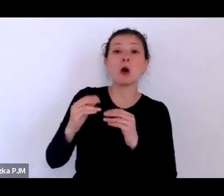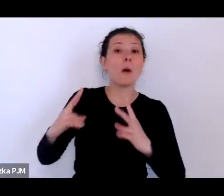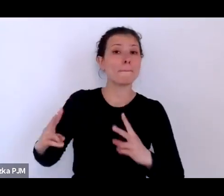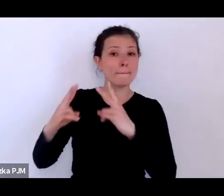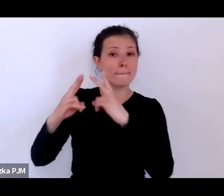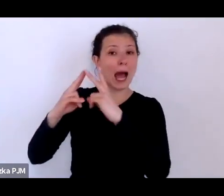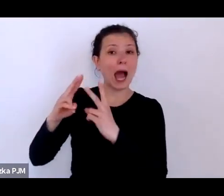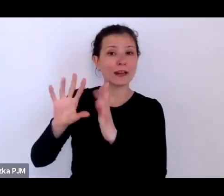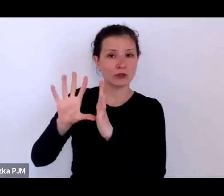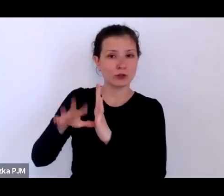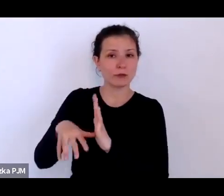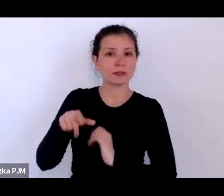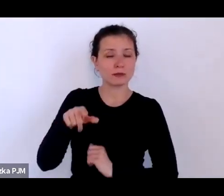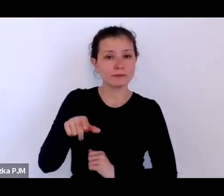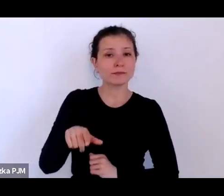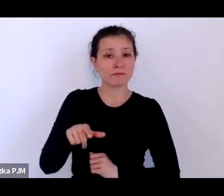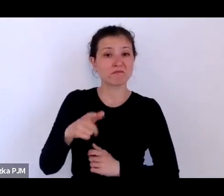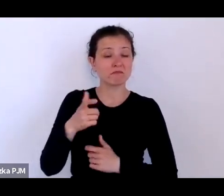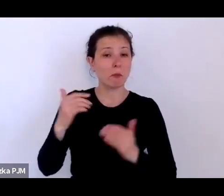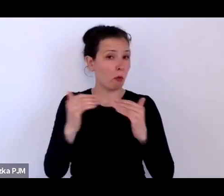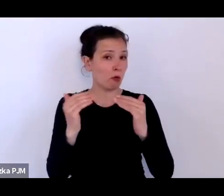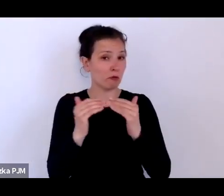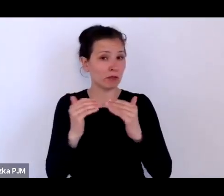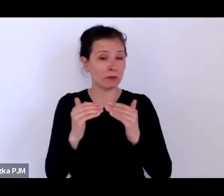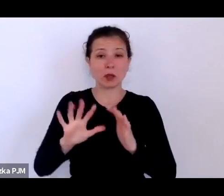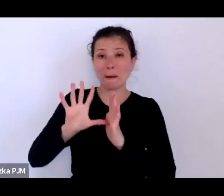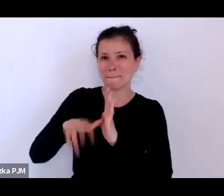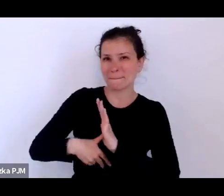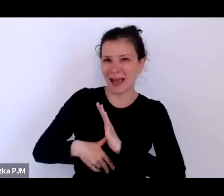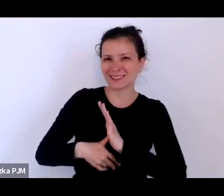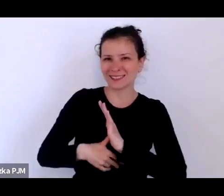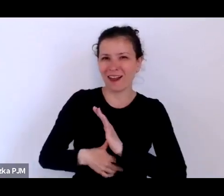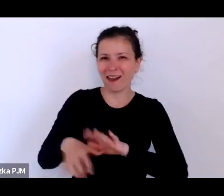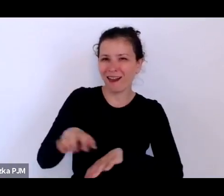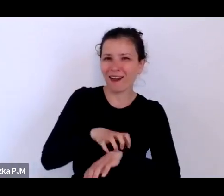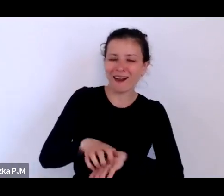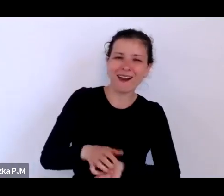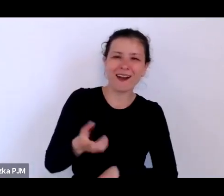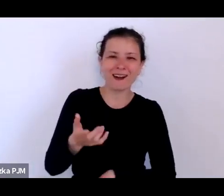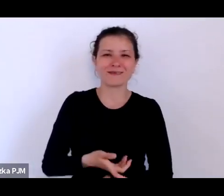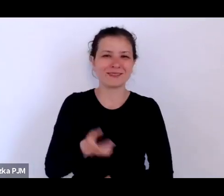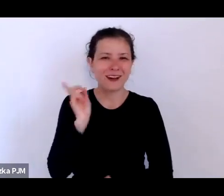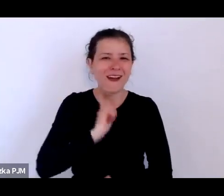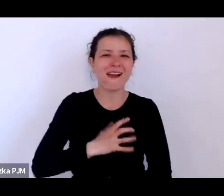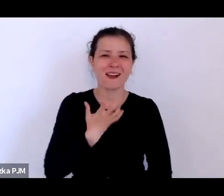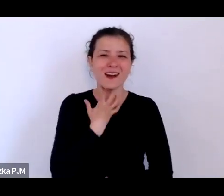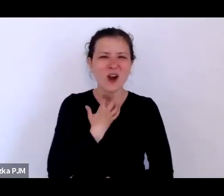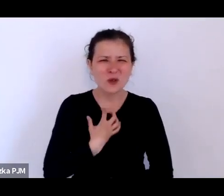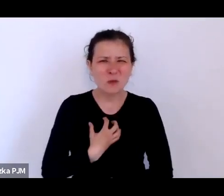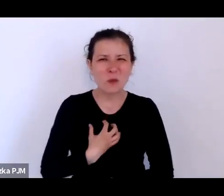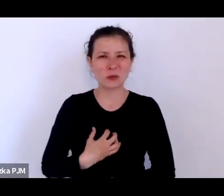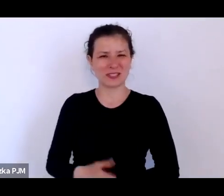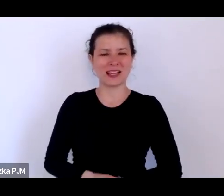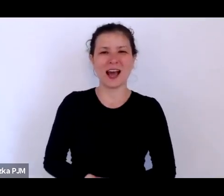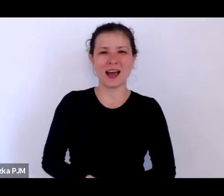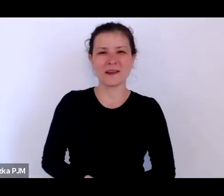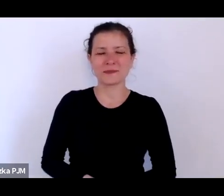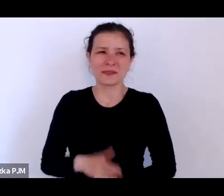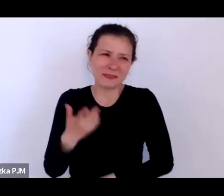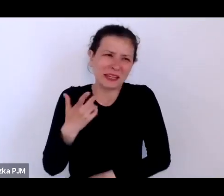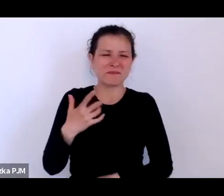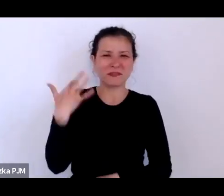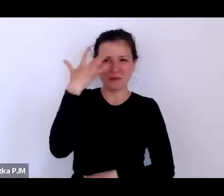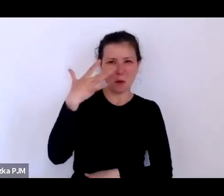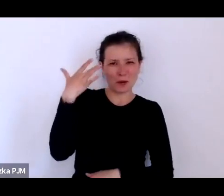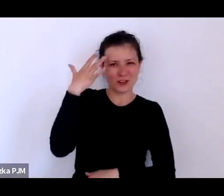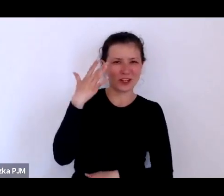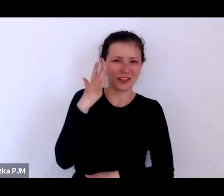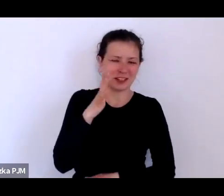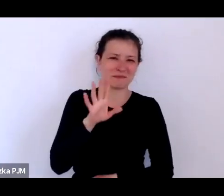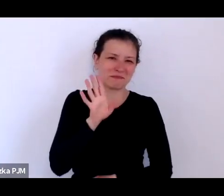miasta rozpusty – przynajmniej w takich wyobrażeniach potocznych i stereotypowych